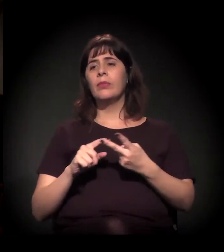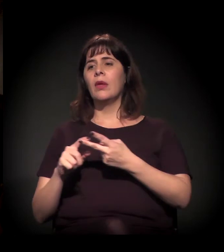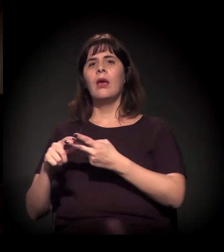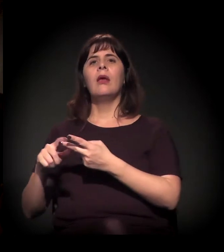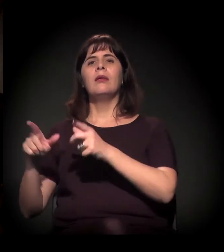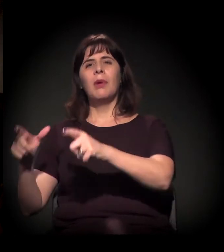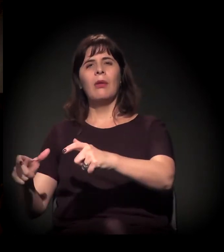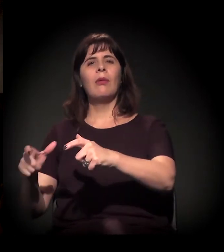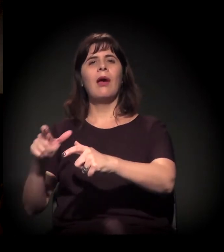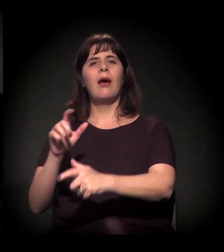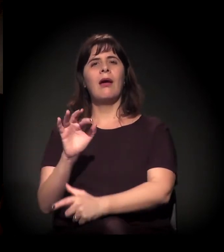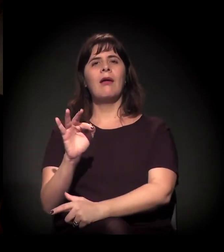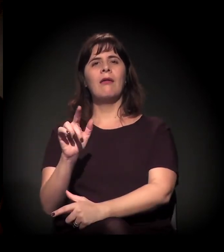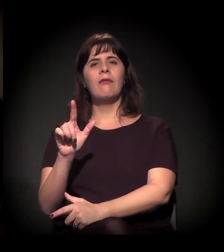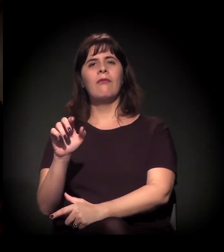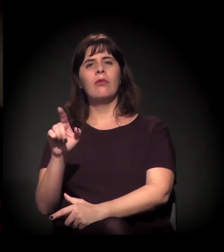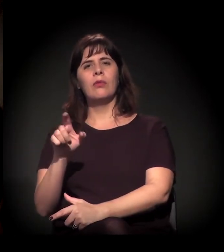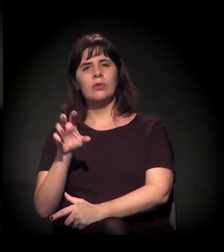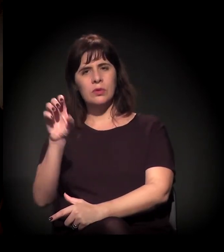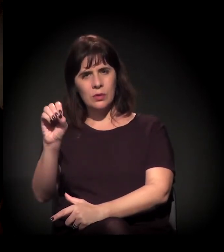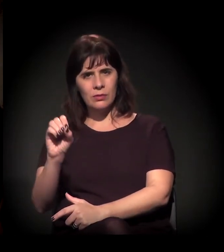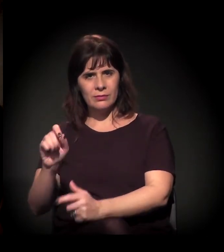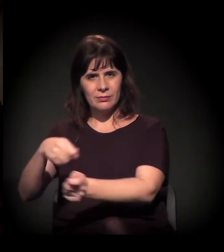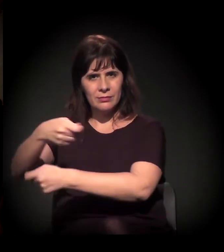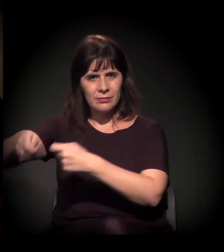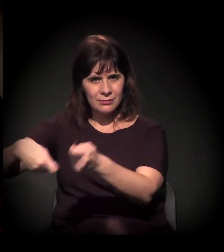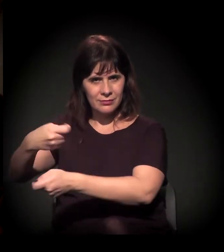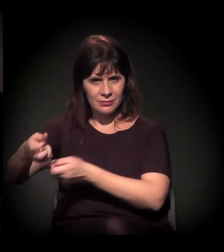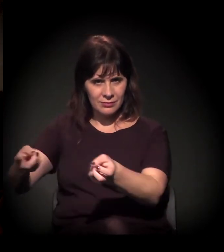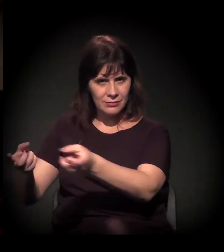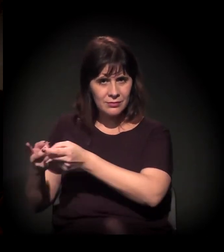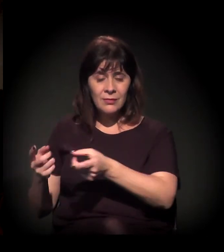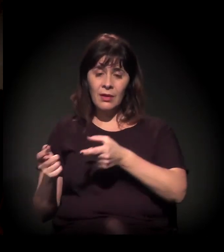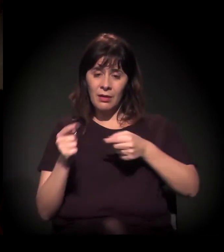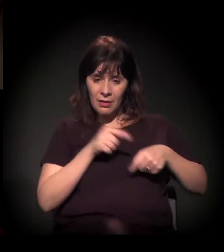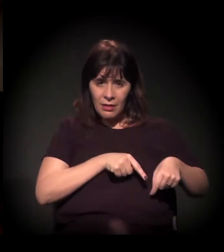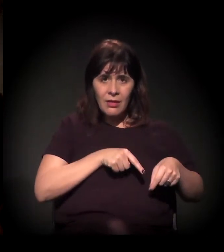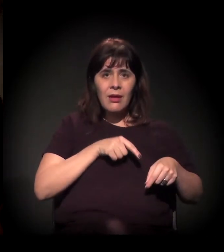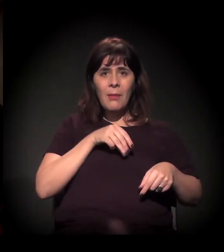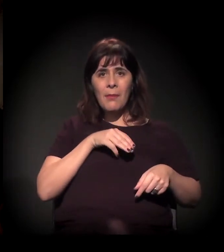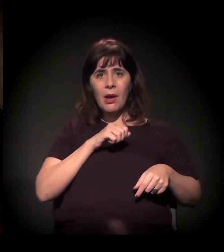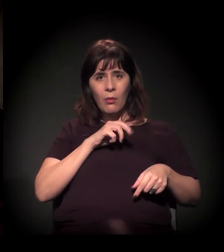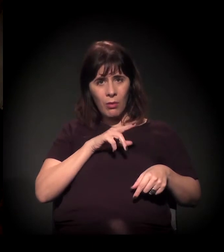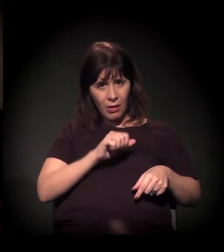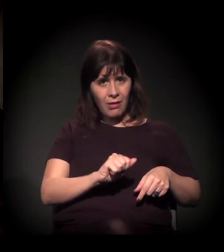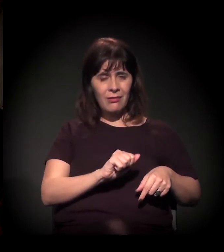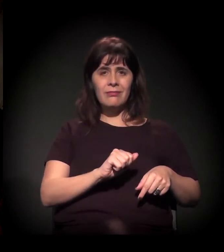do fluxo para a Mauá tem um, talvez, mais ou menos isso. Então é um raio de dois quilômetros, é o mesmo território,